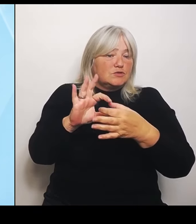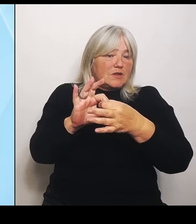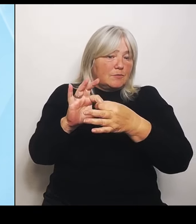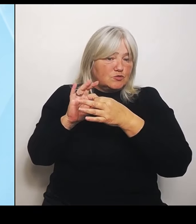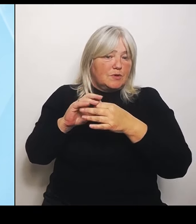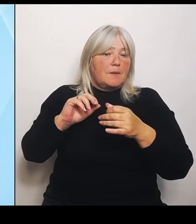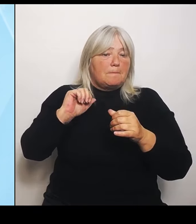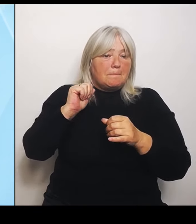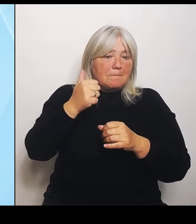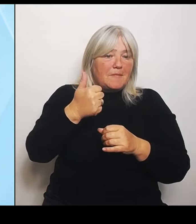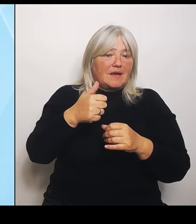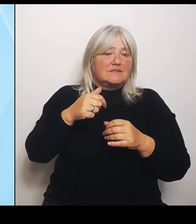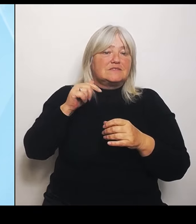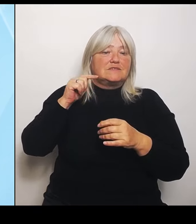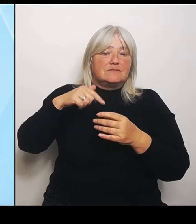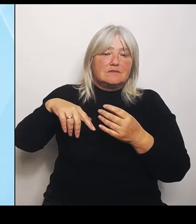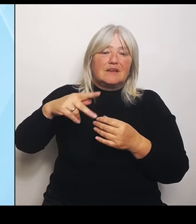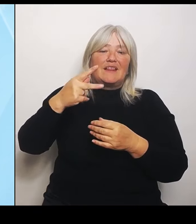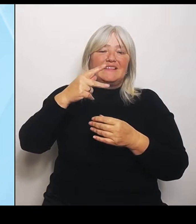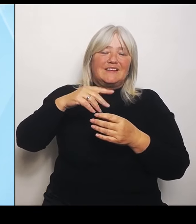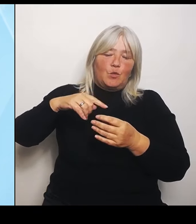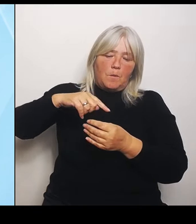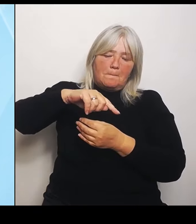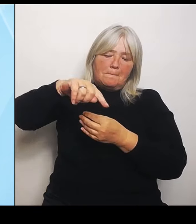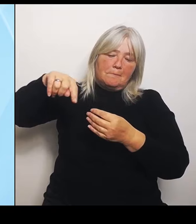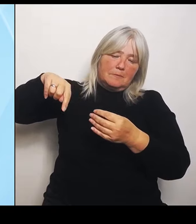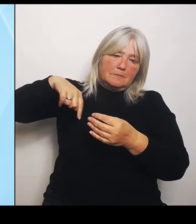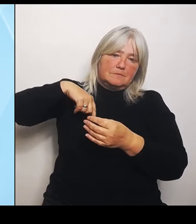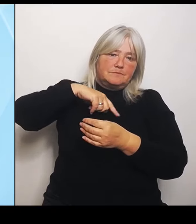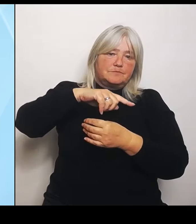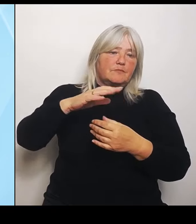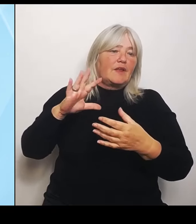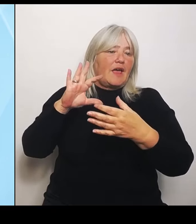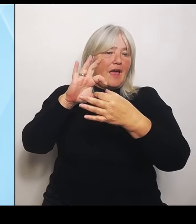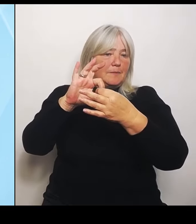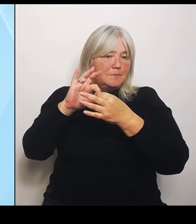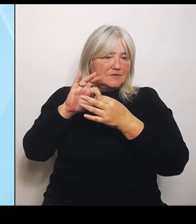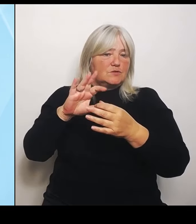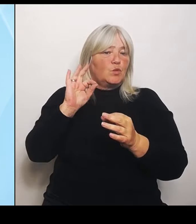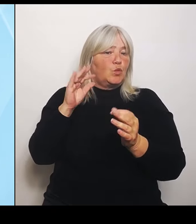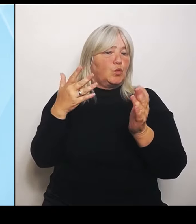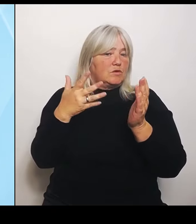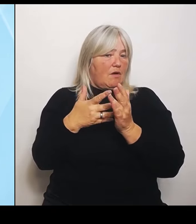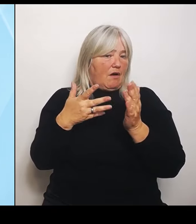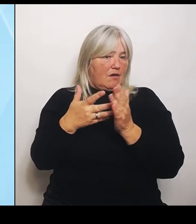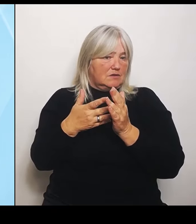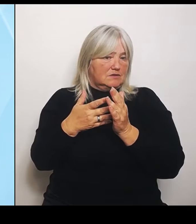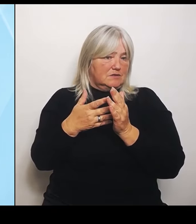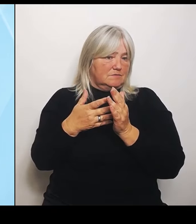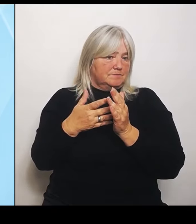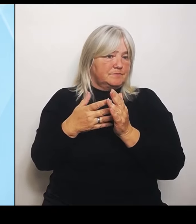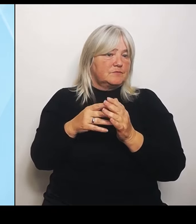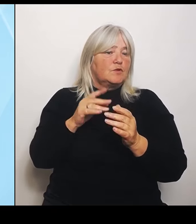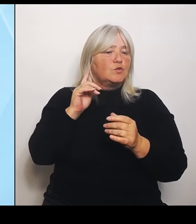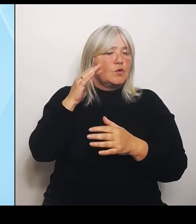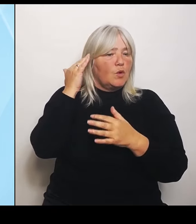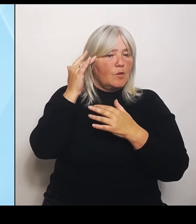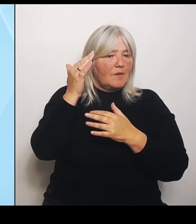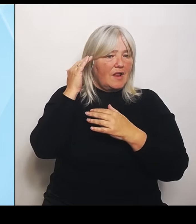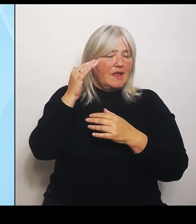in die Gutachten, dann vor Ort und in die Überlegungen Was bildet das Universitätsklinikum ab, was können Kliniken außenrum abbilden und